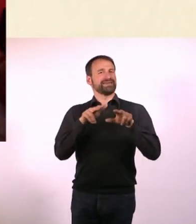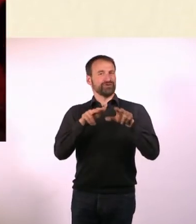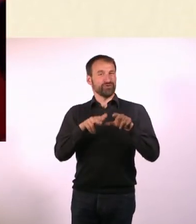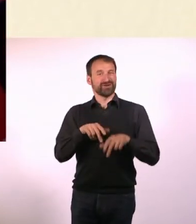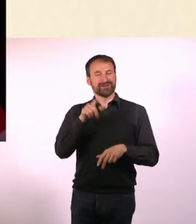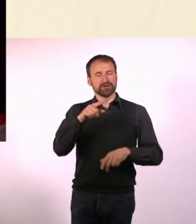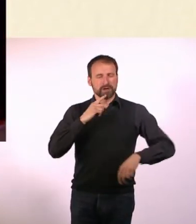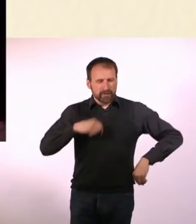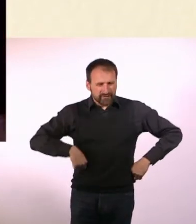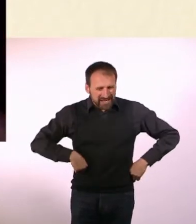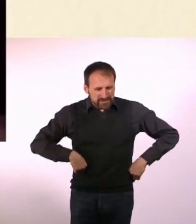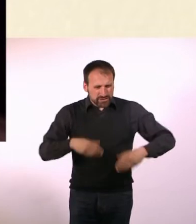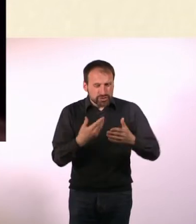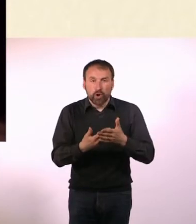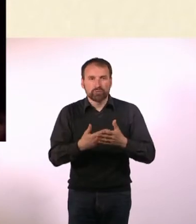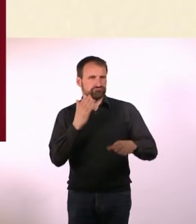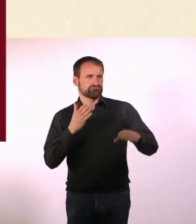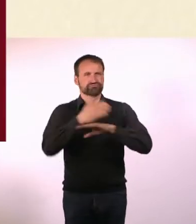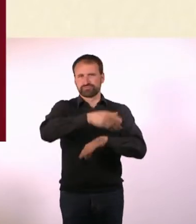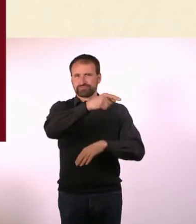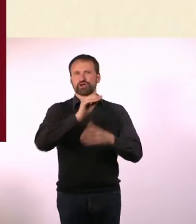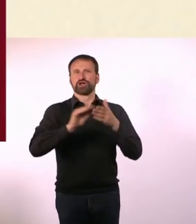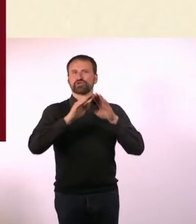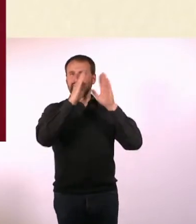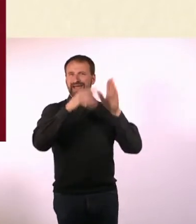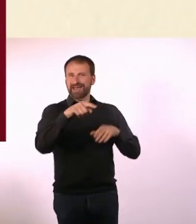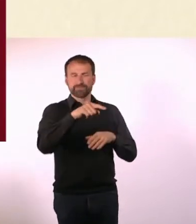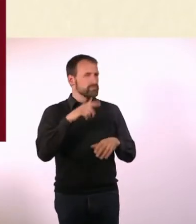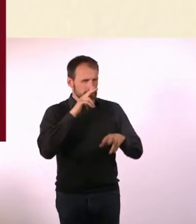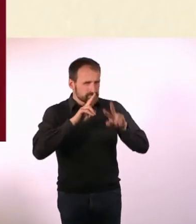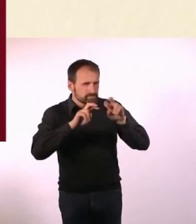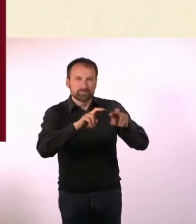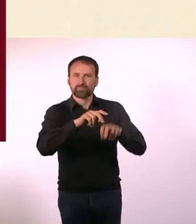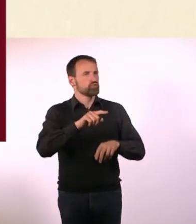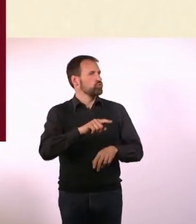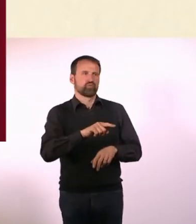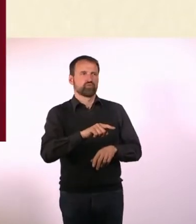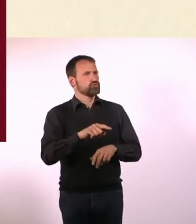Sie haben denen Auflagen gemacht und erst wenn die erfüllt wären, dürfte da wieder jemand aus unserem Ort hin.